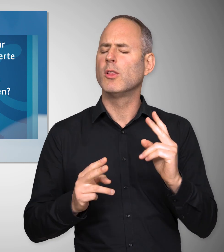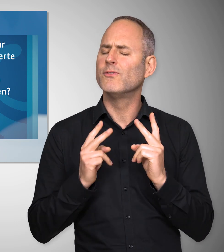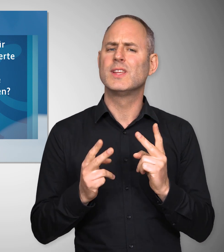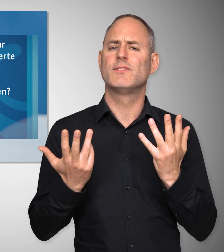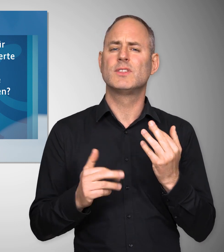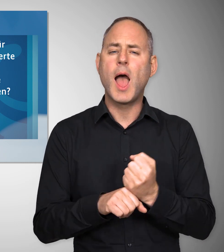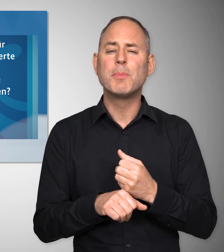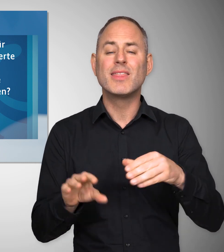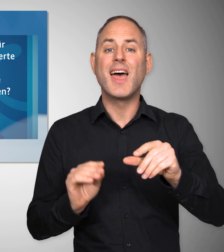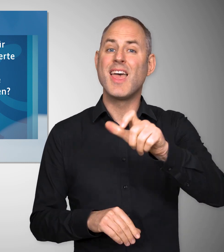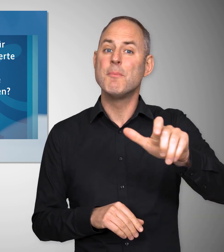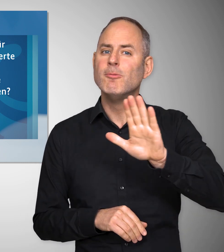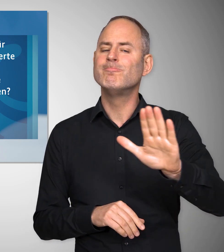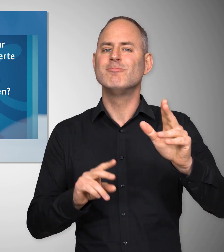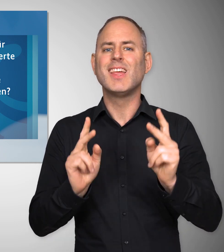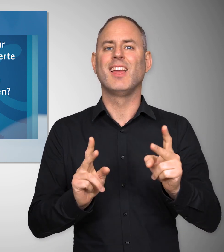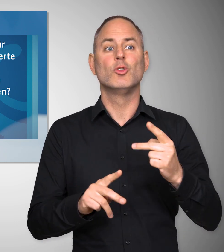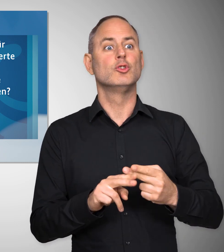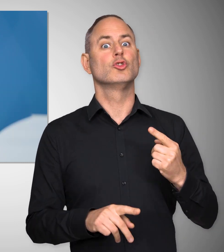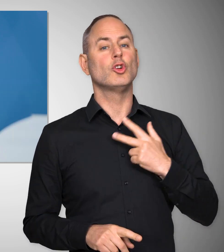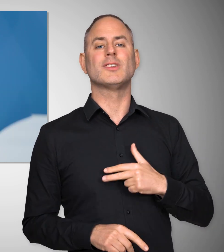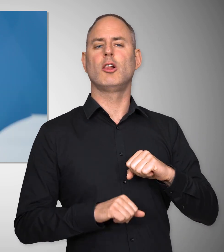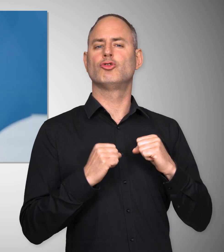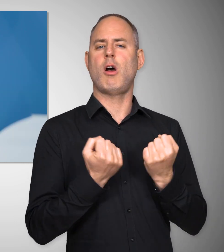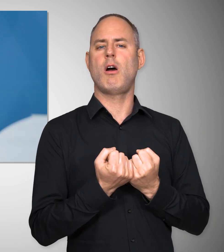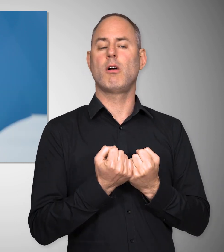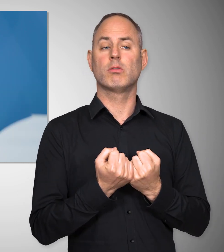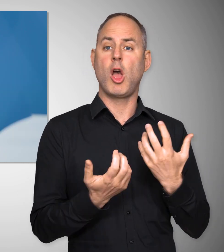denn Arbeitnehmerrechte, ein Sozialstaat, ergibt sich nicht von selbst.